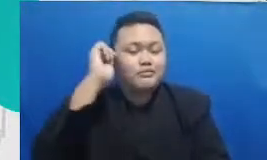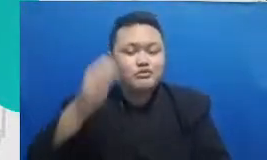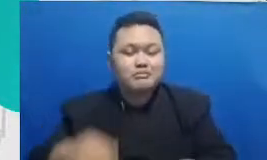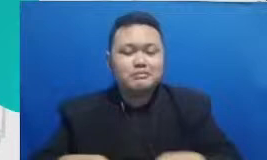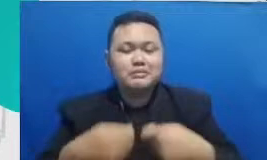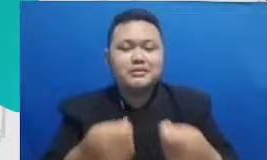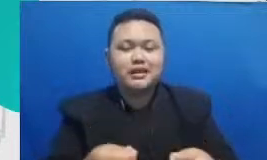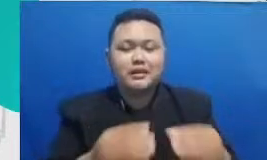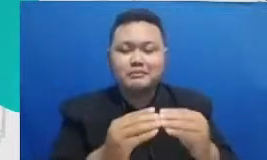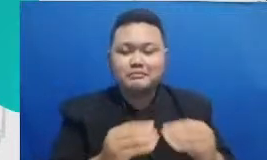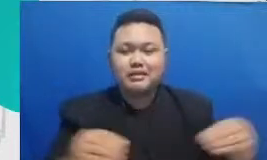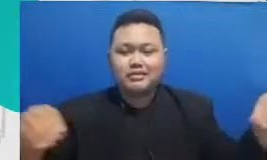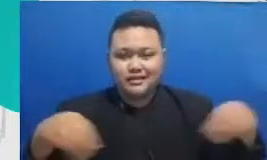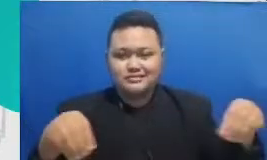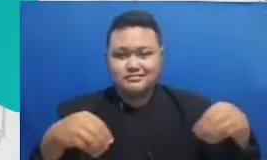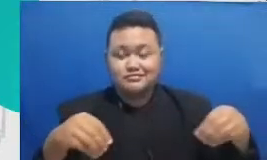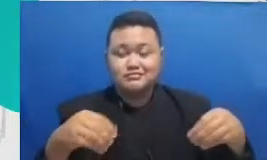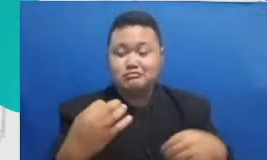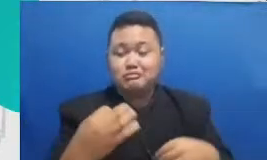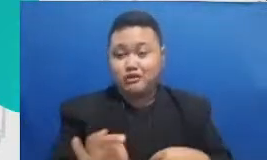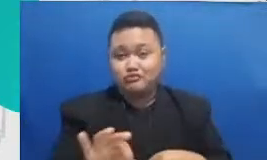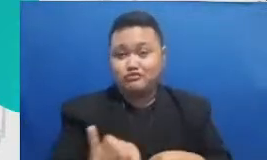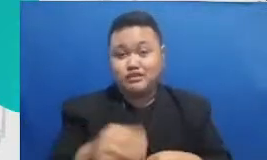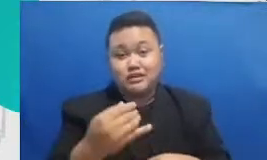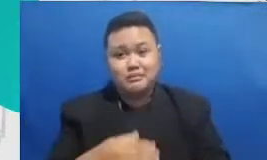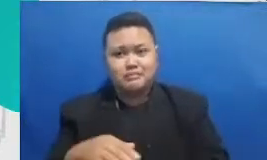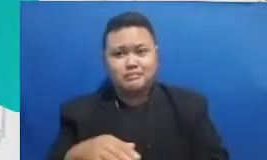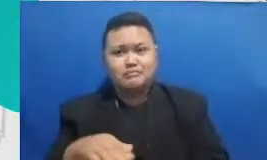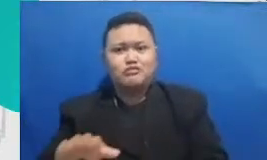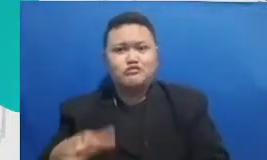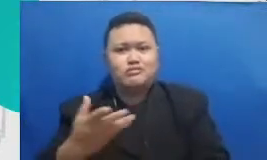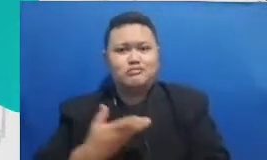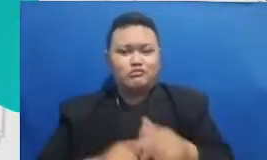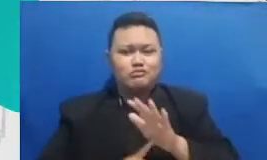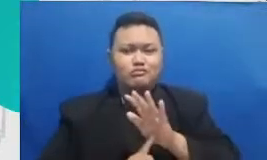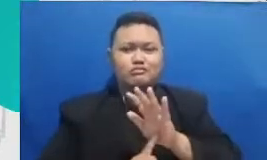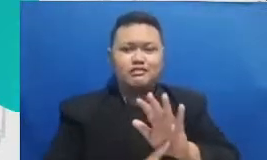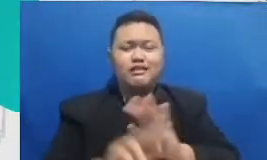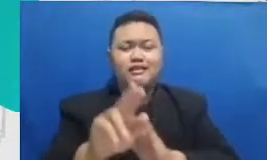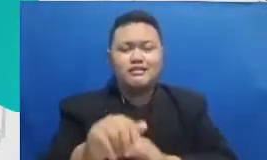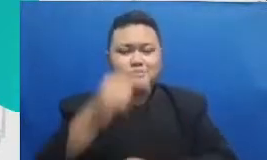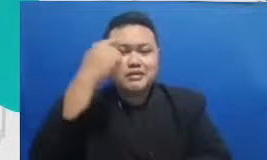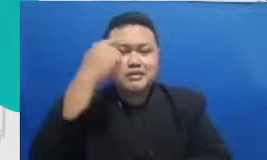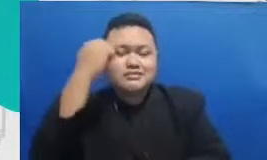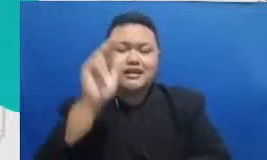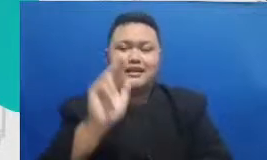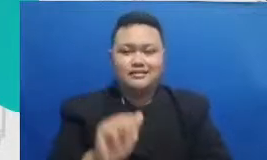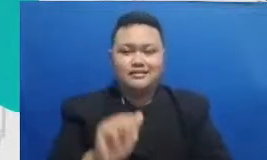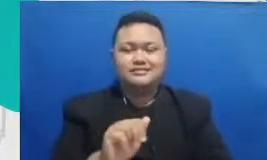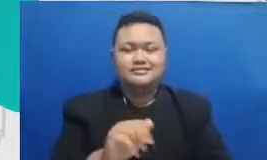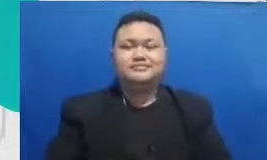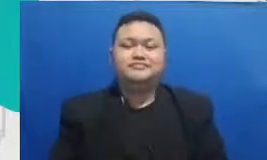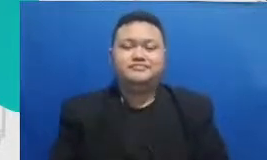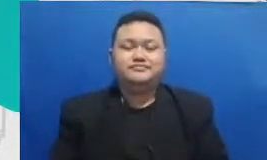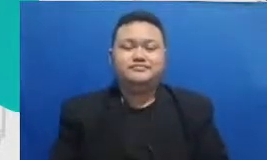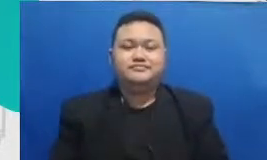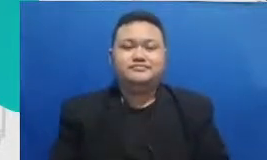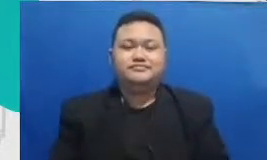undemocratic kan lagi untuk mereka mau berusaha mengeluarkan usaha yang sebegitu intense Tadi